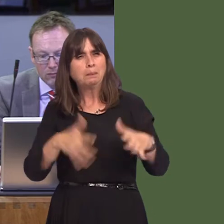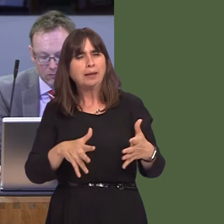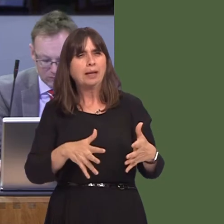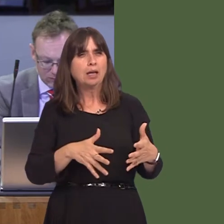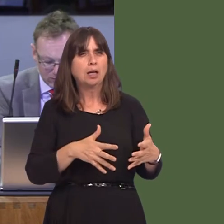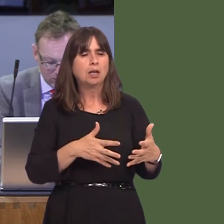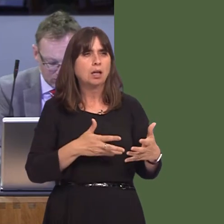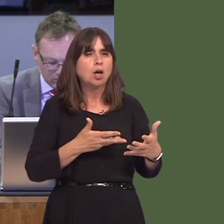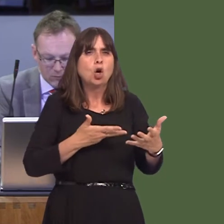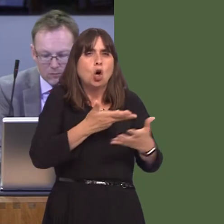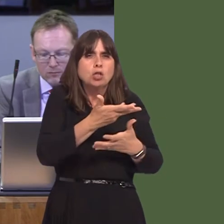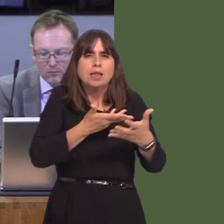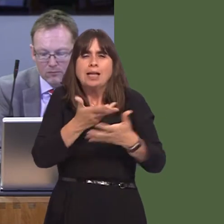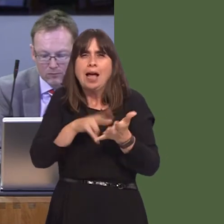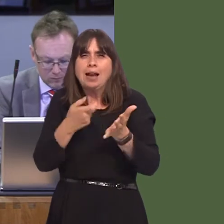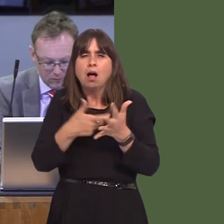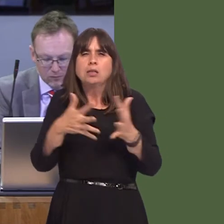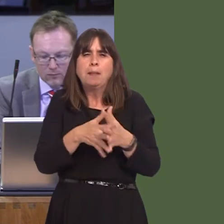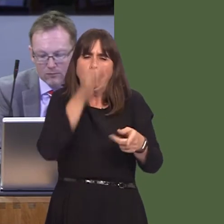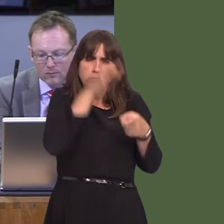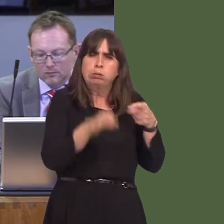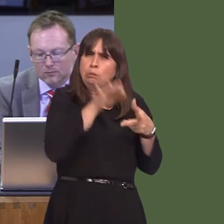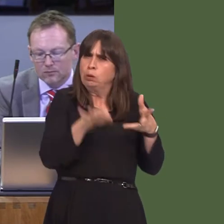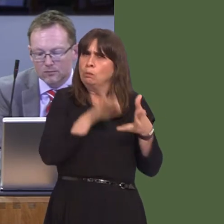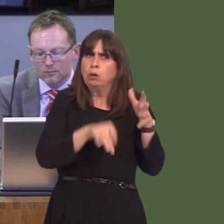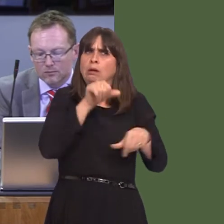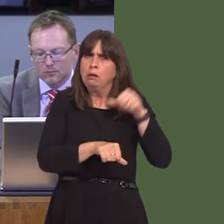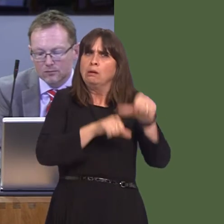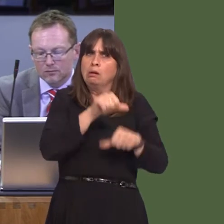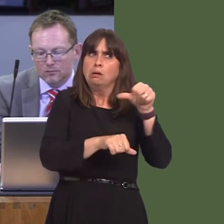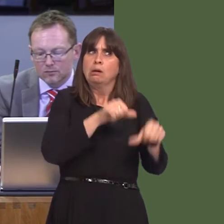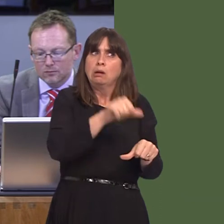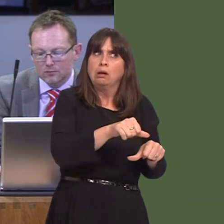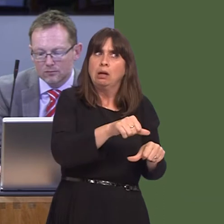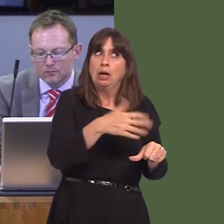rigorously put in place by NRW, are we able to apply the same rigour to those who might